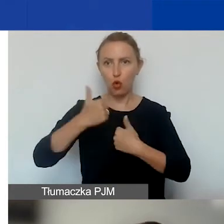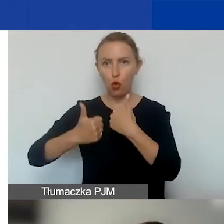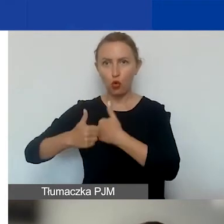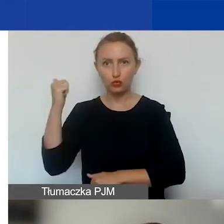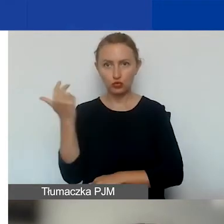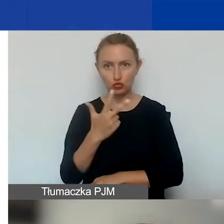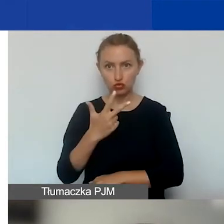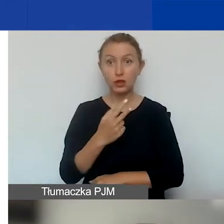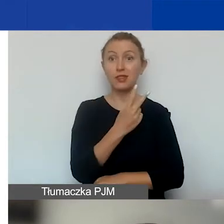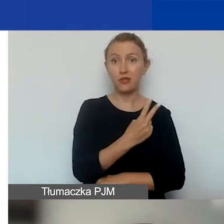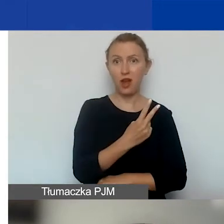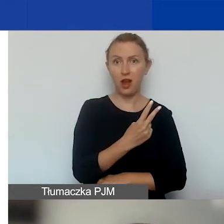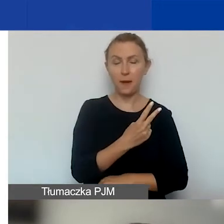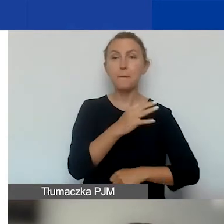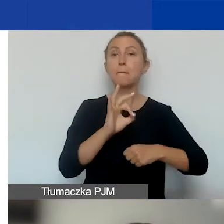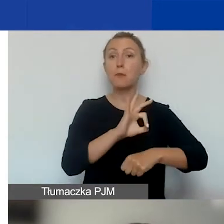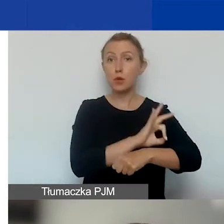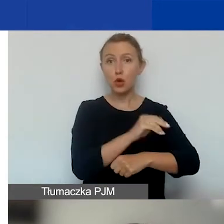Dwa na projekty tematyczne.